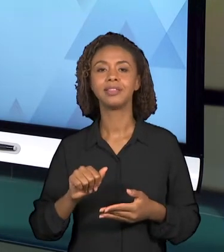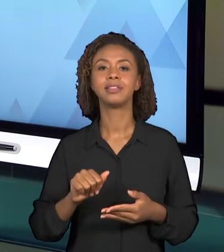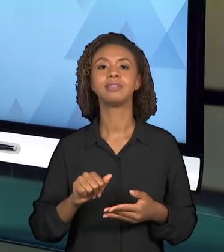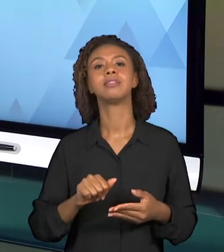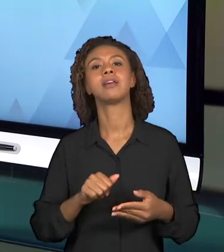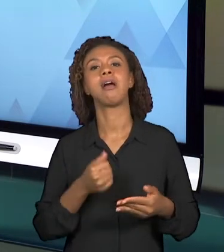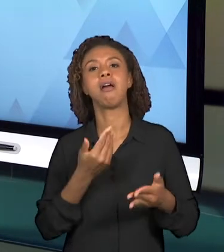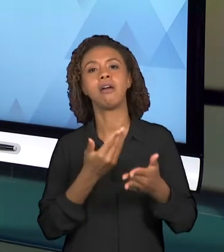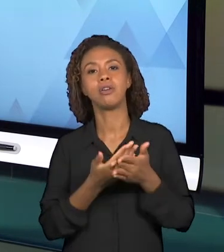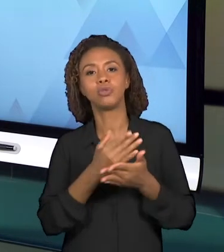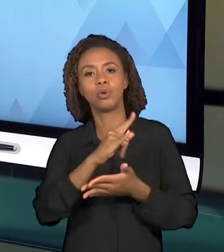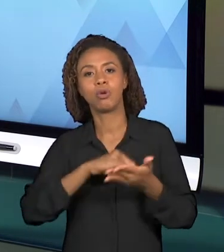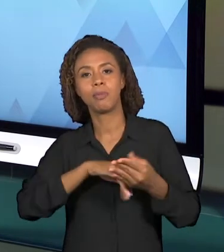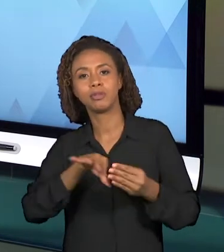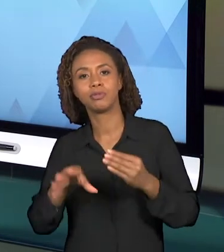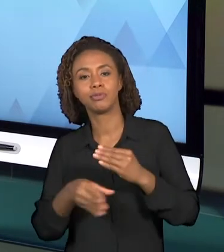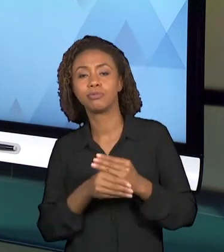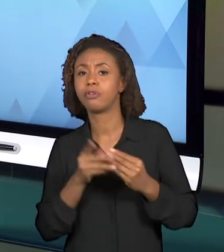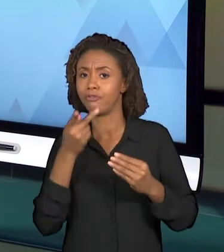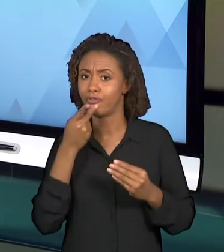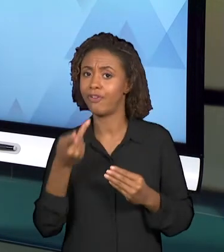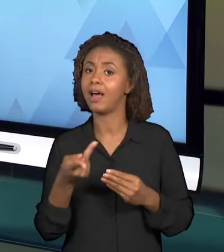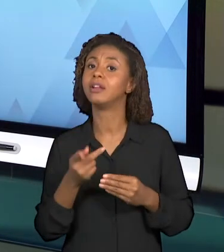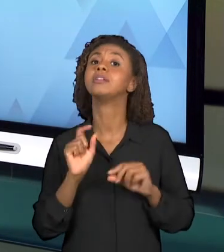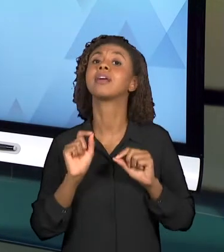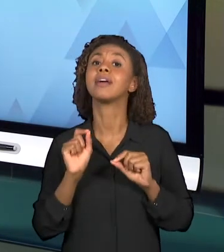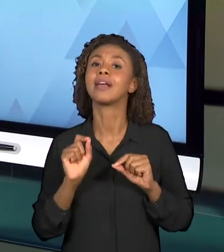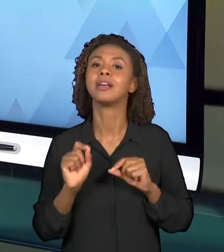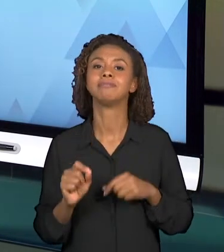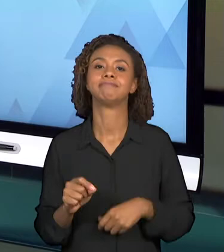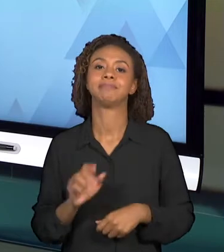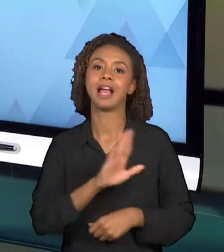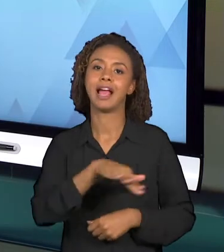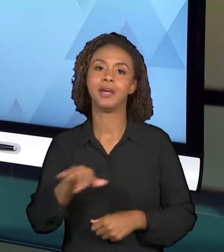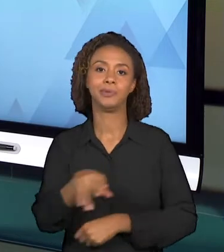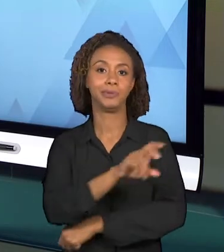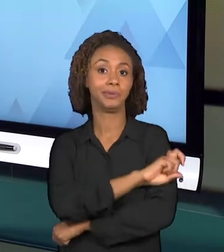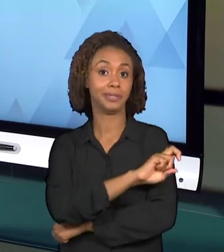PÚBLICO-ALVO POSSUI ALGUMAS CARACTERÍSTICAS, ELE